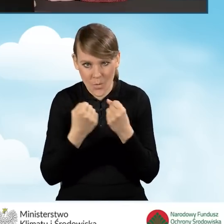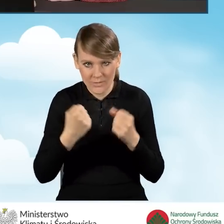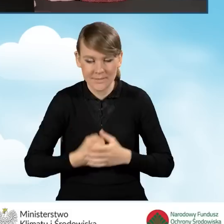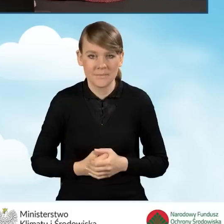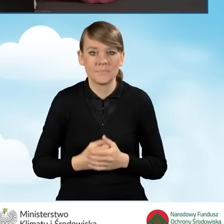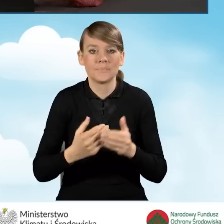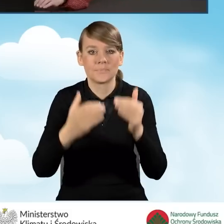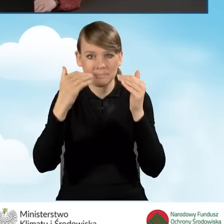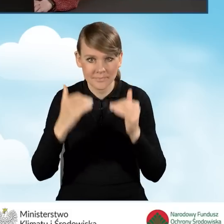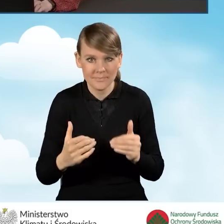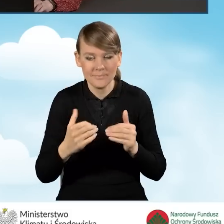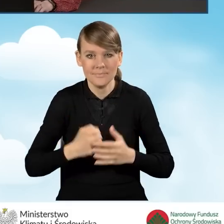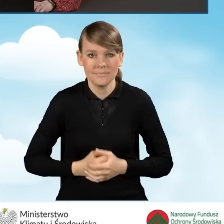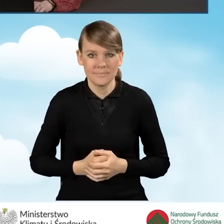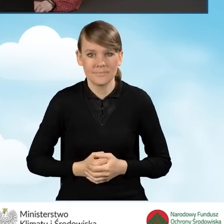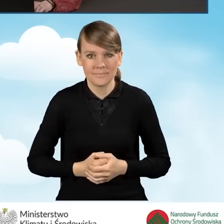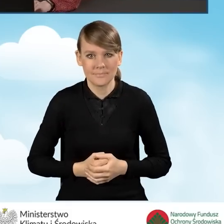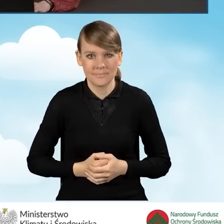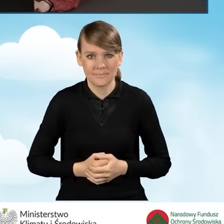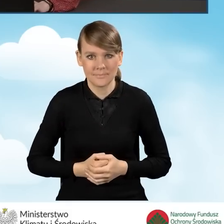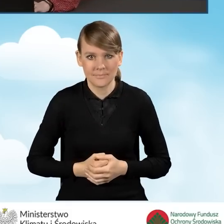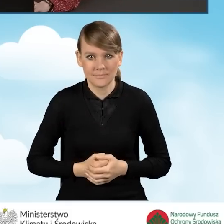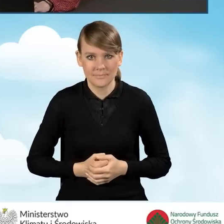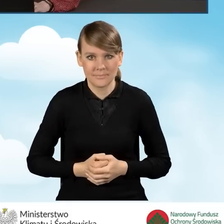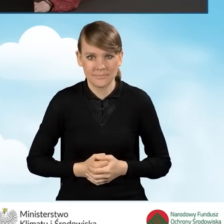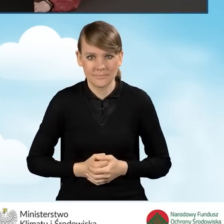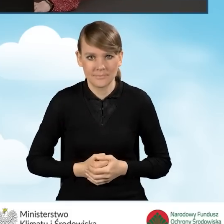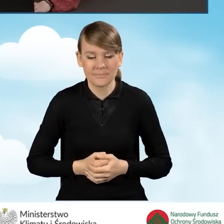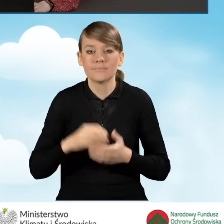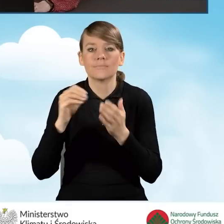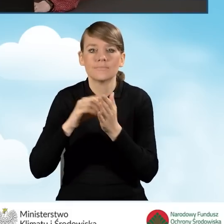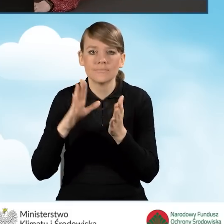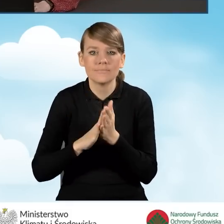W dalszej części podajemy dane wnioskodawcy.